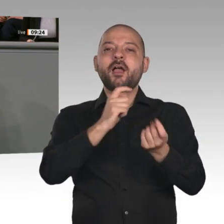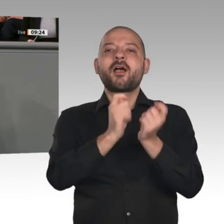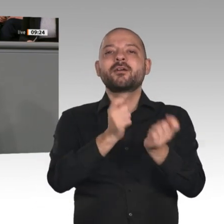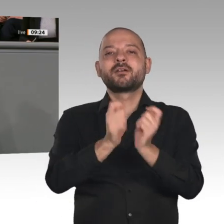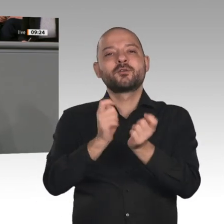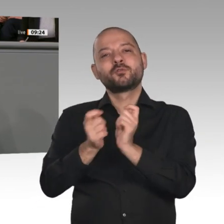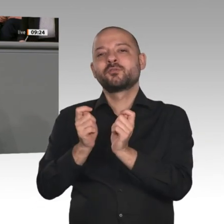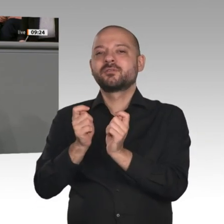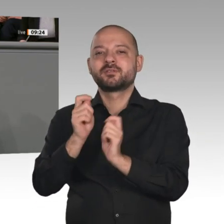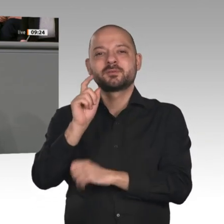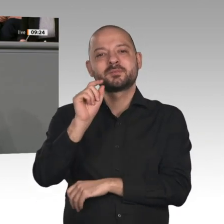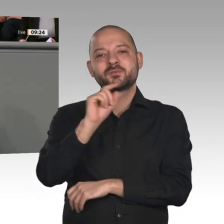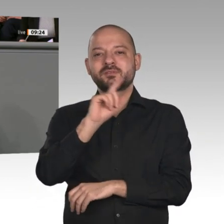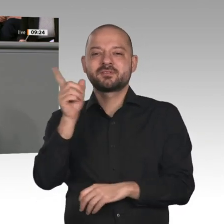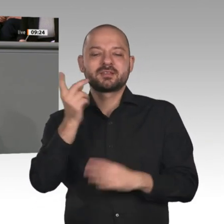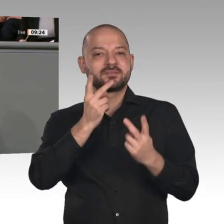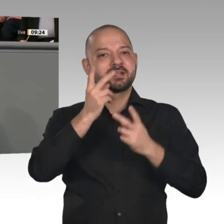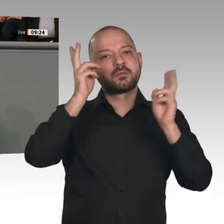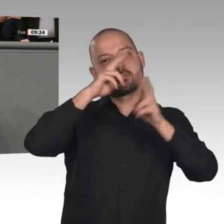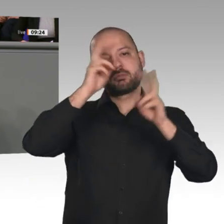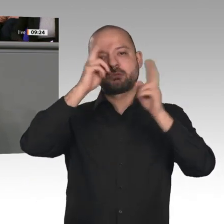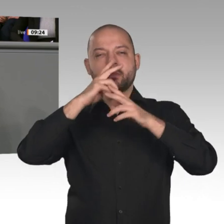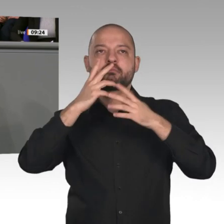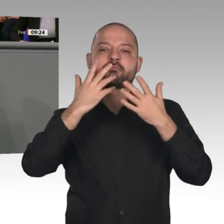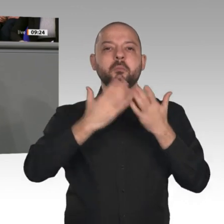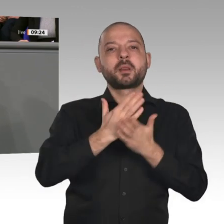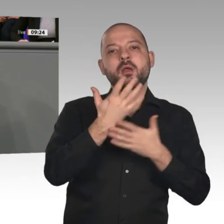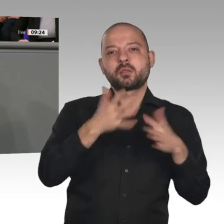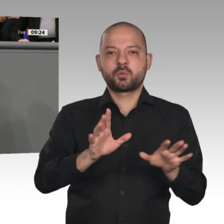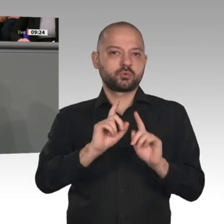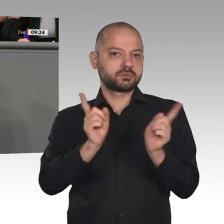Mitarbeiterinnen und Mitarbeiter. Unsicherheit ist das Gegenteil von einem gesunden Investitionsklima.